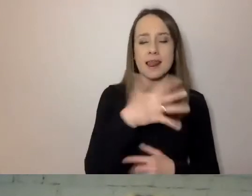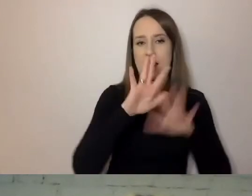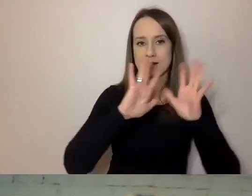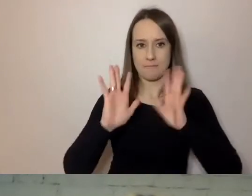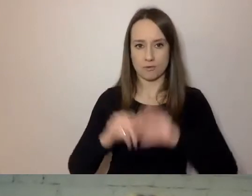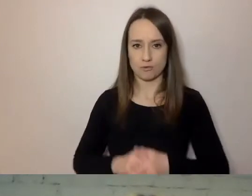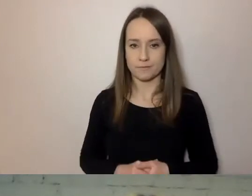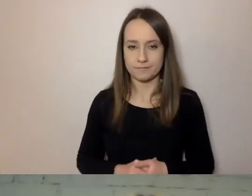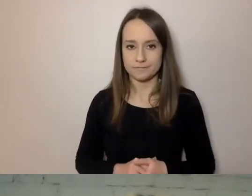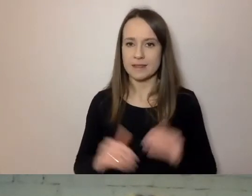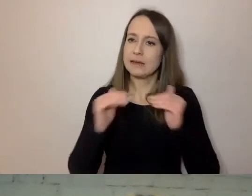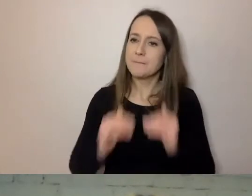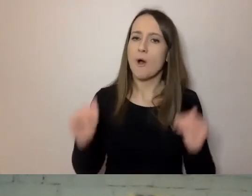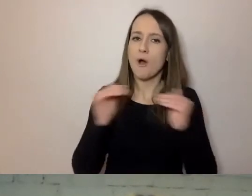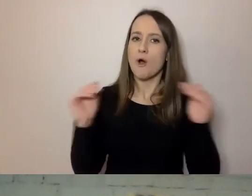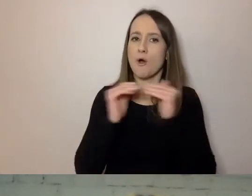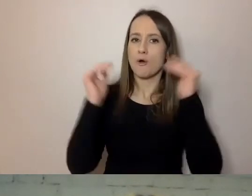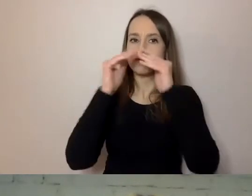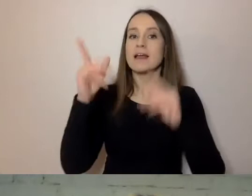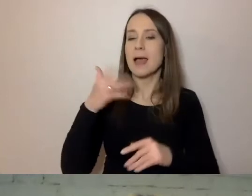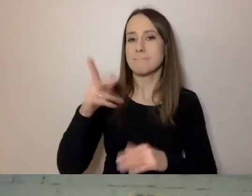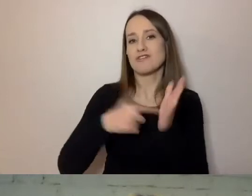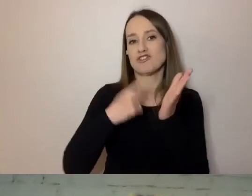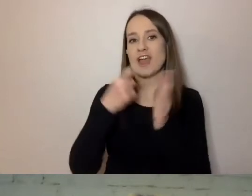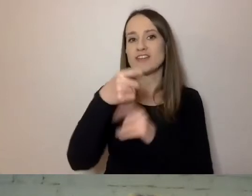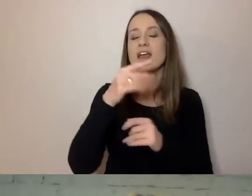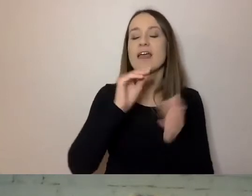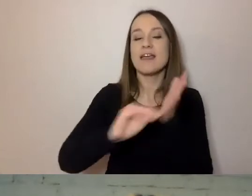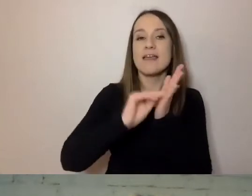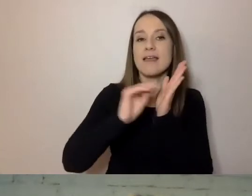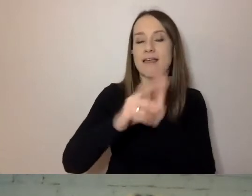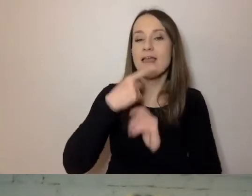Będę częściej się zajmował pisanym językiem. Jego dotyczy prosty język.